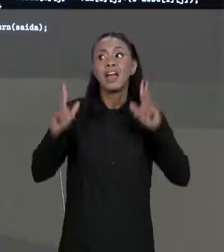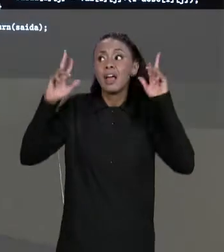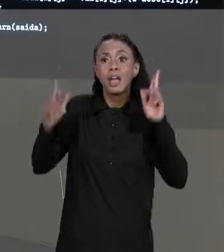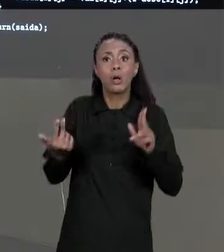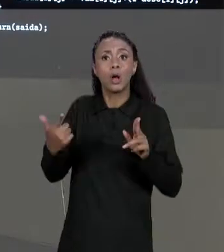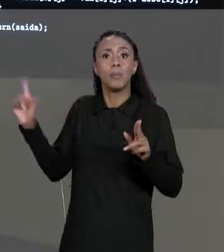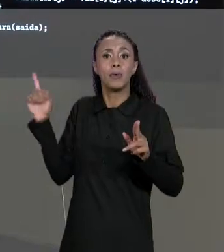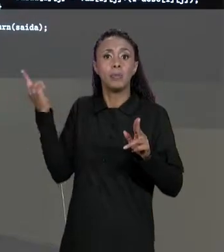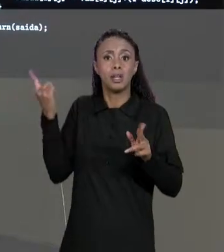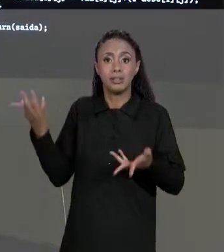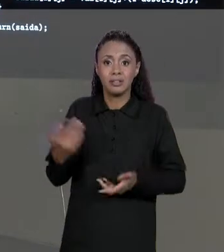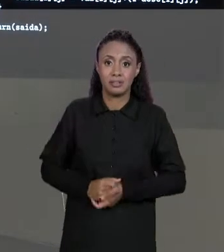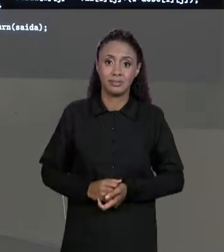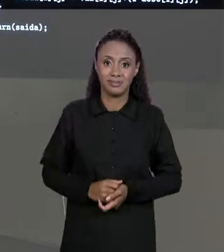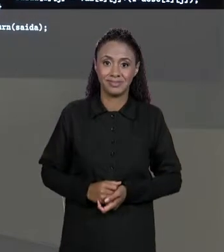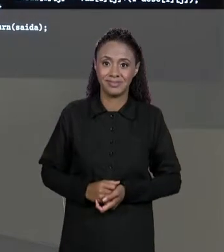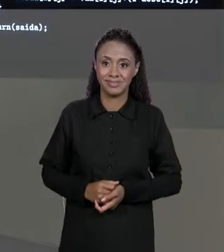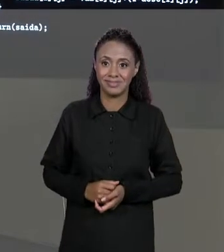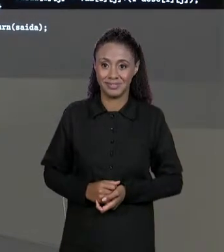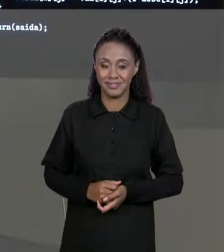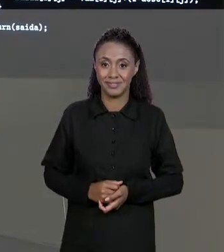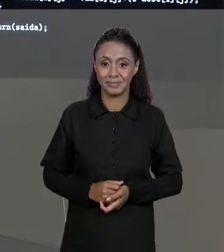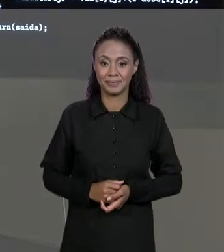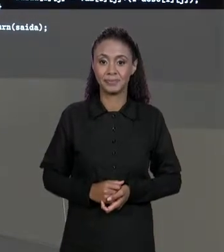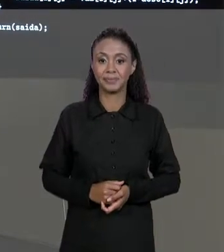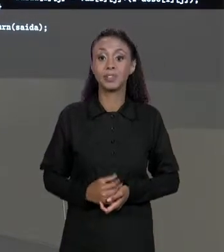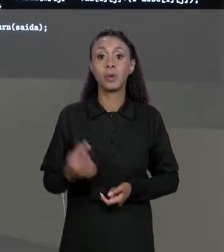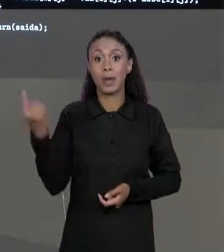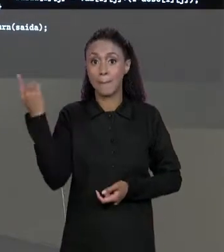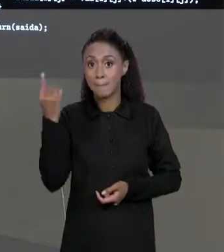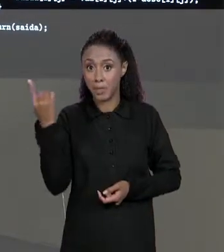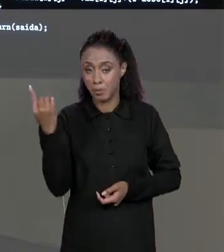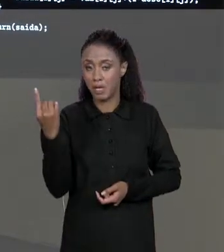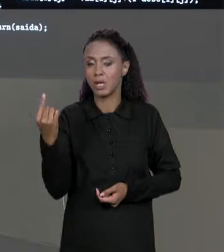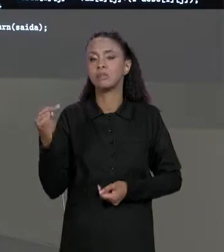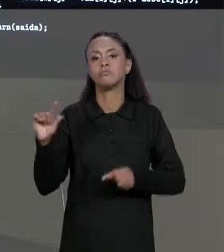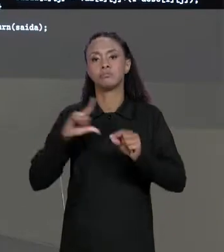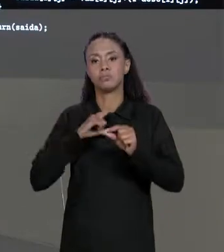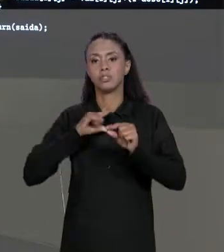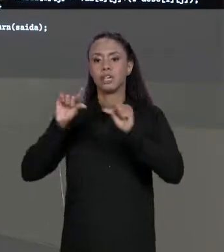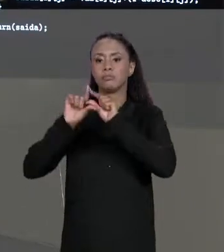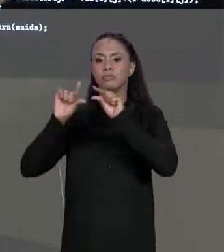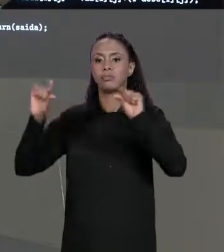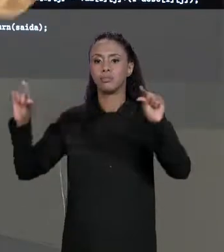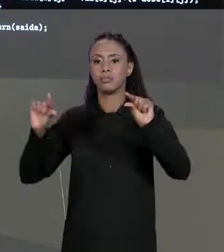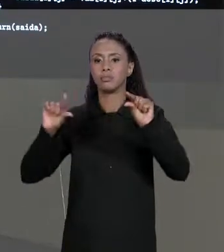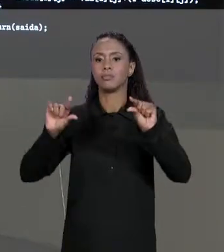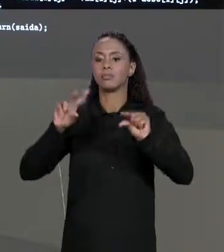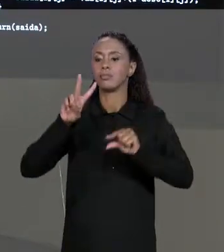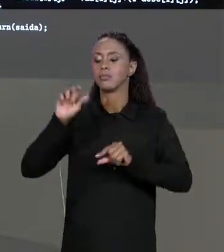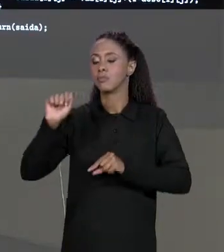ENTRADA, ENTÃO, NA PRIMEIRA DIMENSÃO DELA A GENTE VAI TER "VAL.LENGTH" QUE É EXATAMENTE